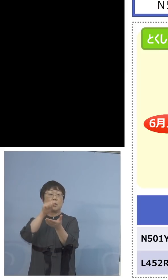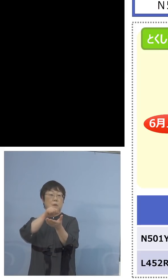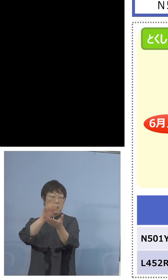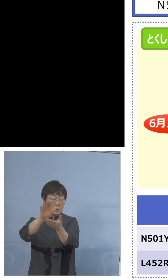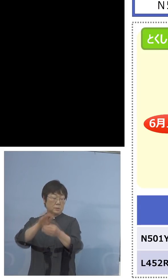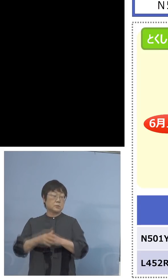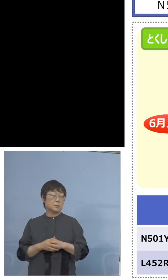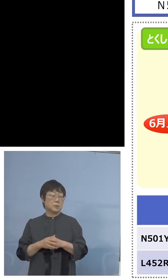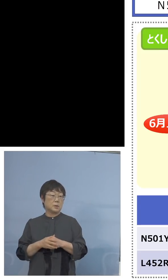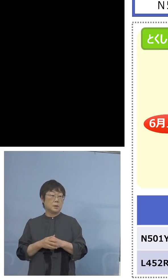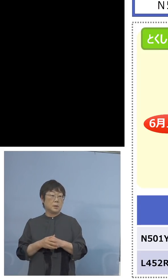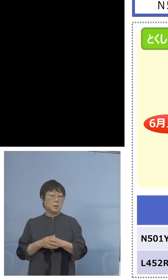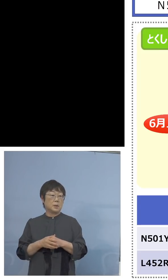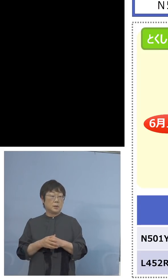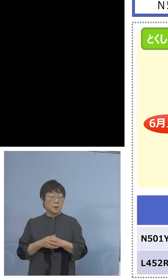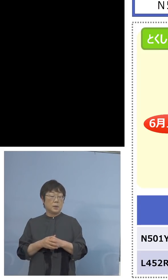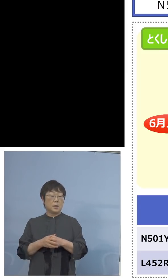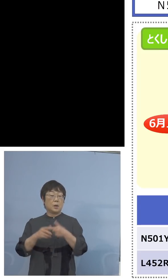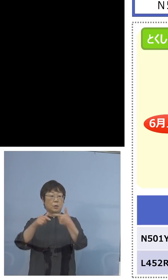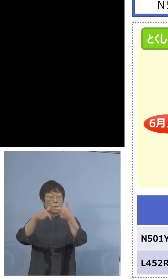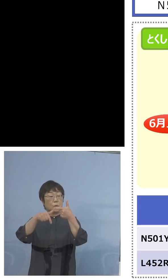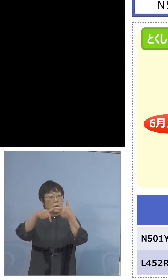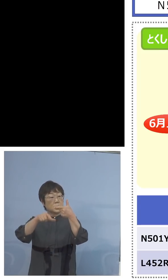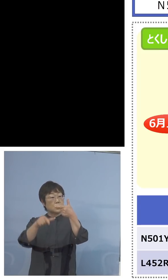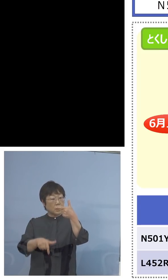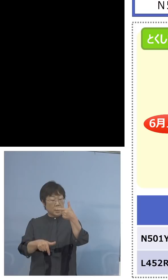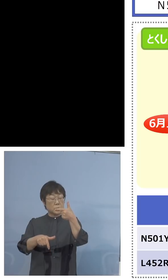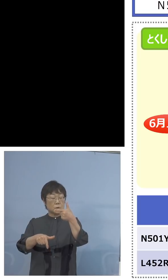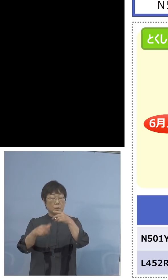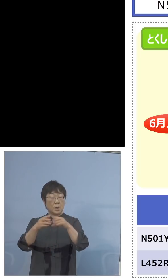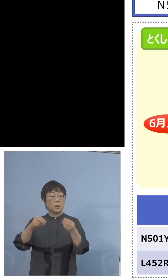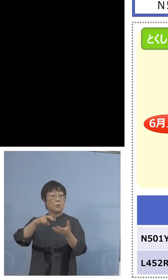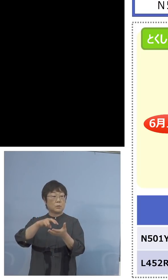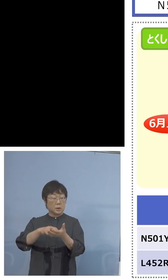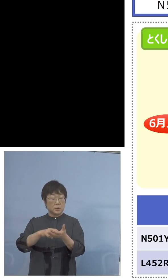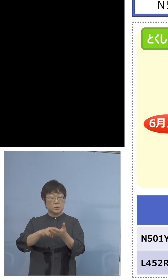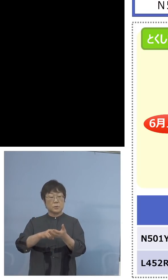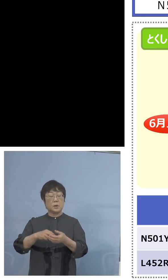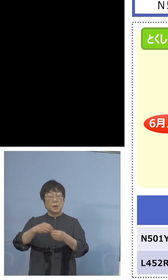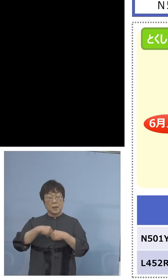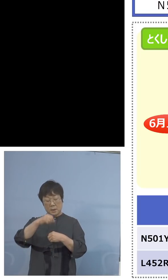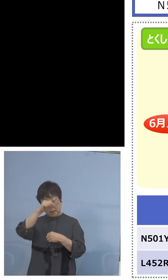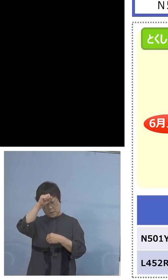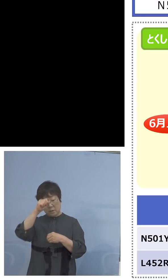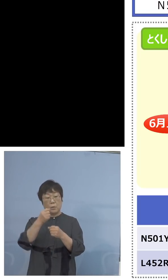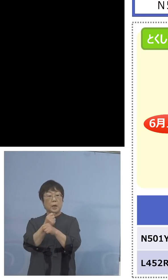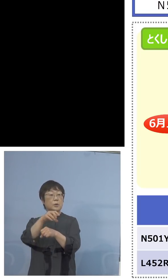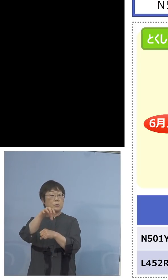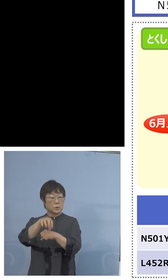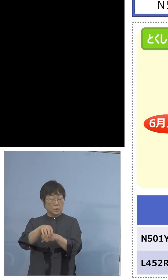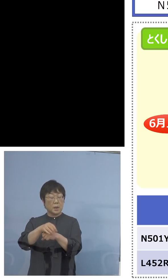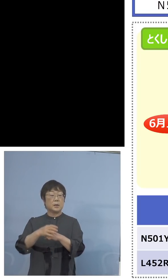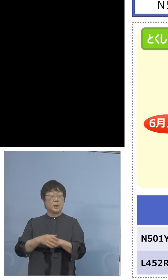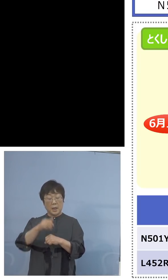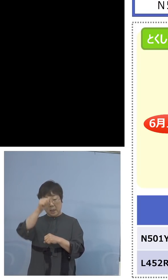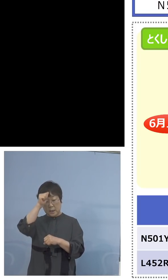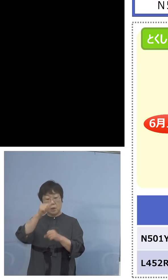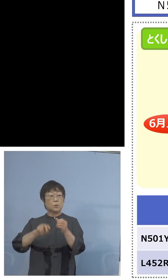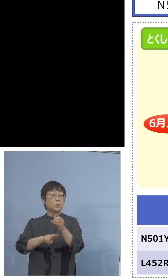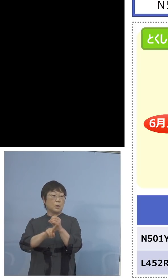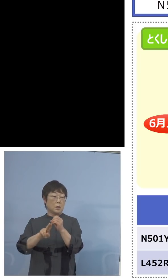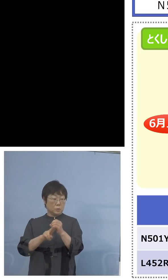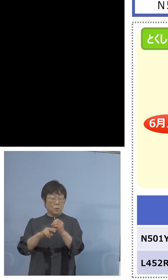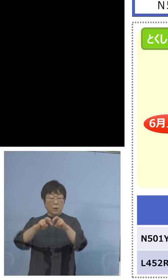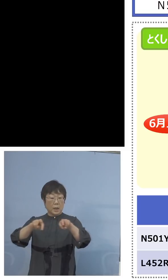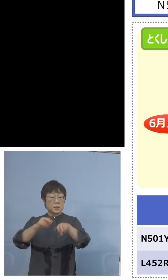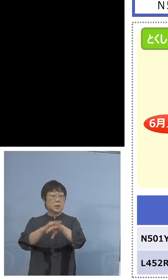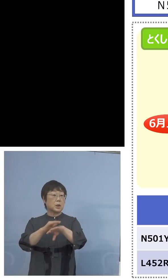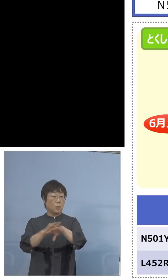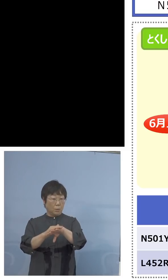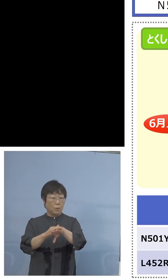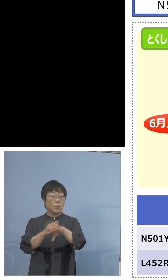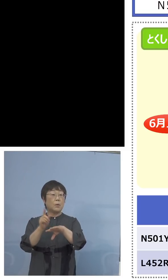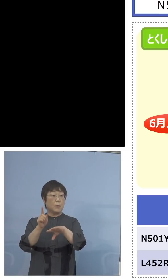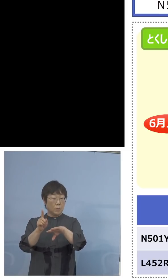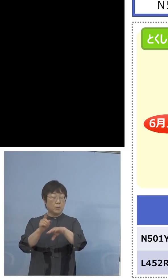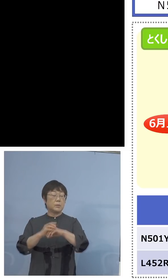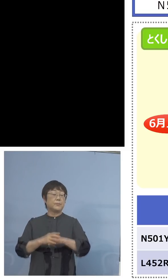さらに下旬になると国立感染症研究所の方で インド株L452Rの解析法、これを